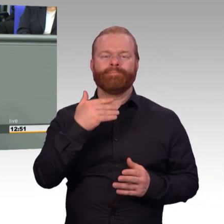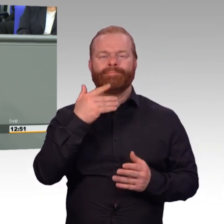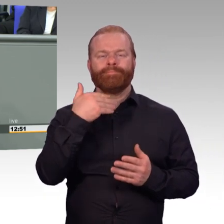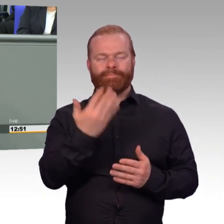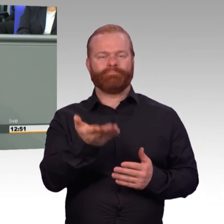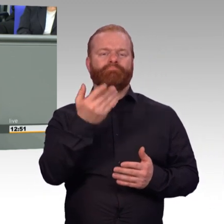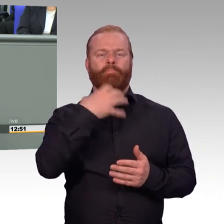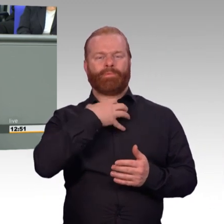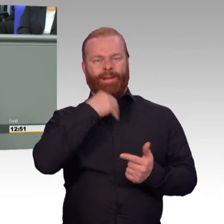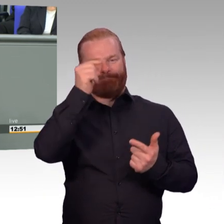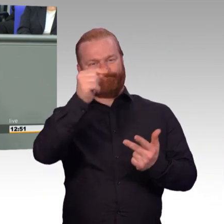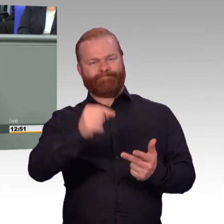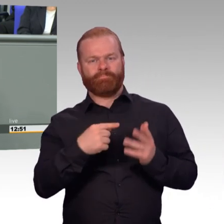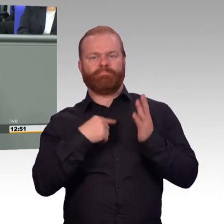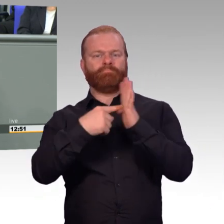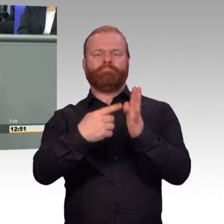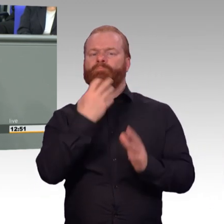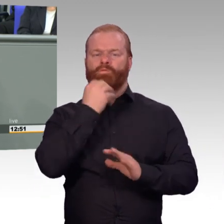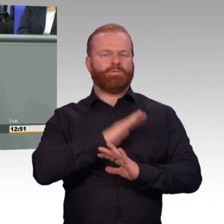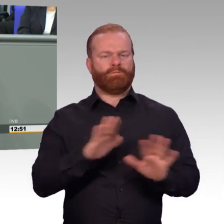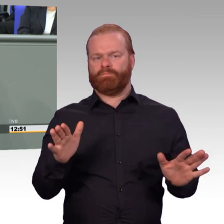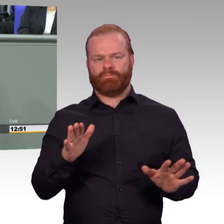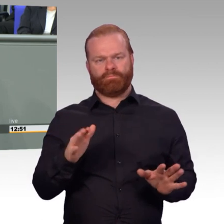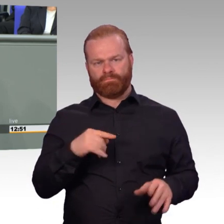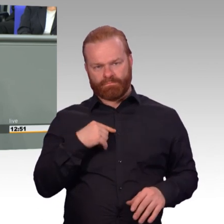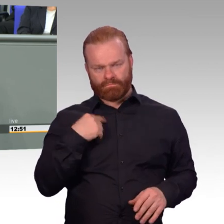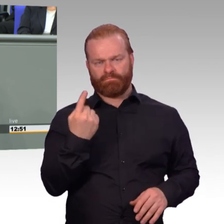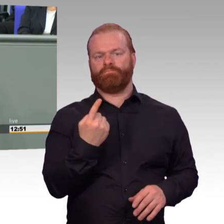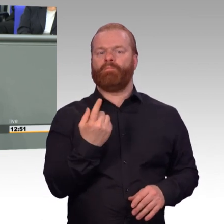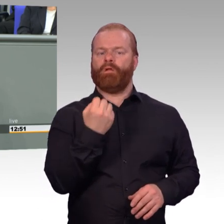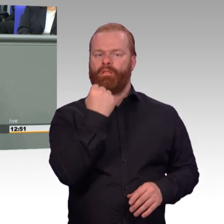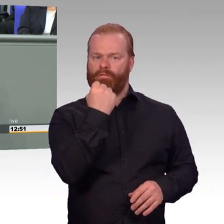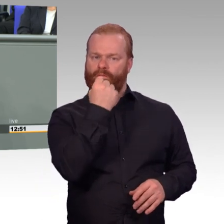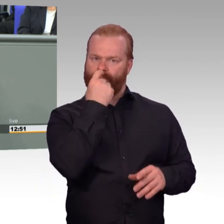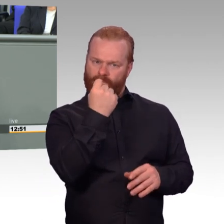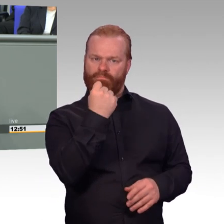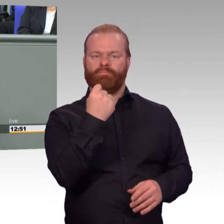Und das tut auch der uns heute vorgelegte Gesetzentwurf. Als Mitglied des Innenausschusses